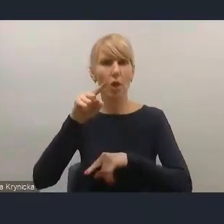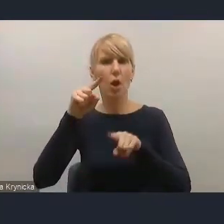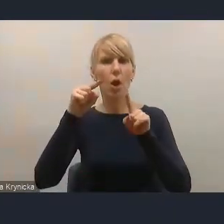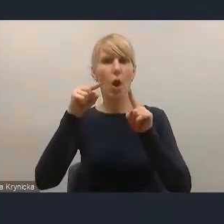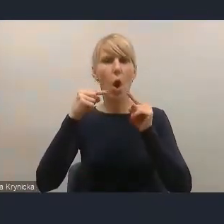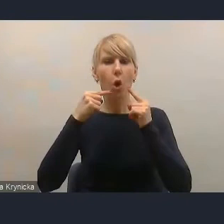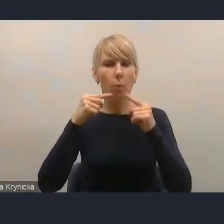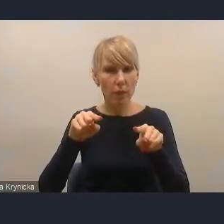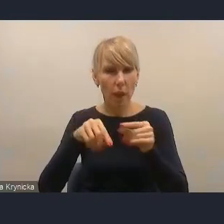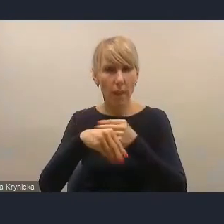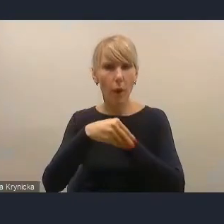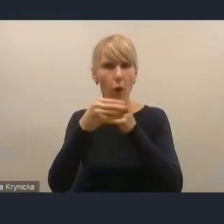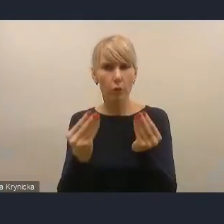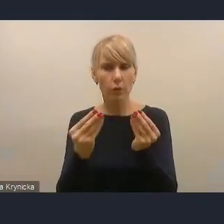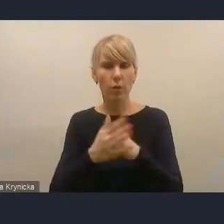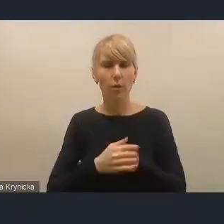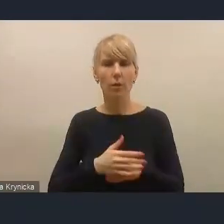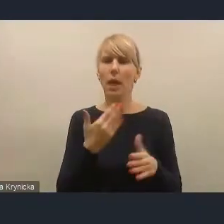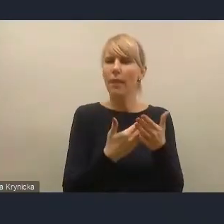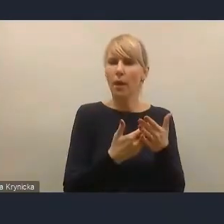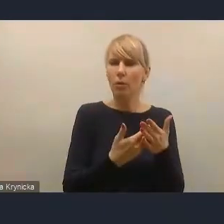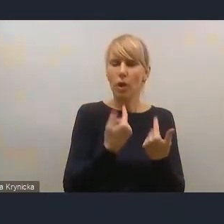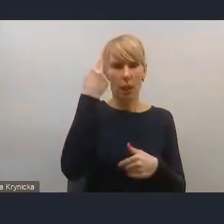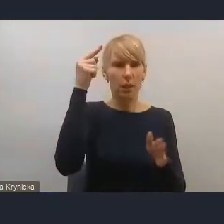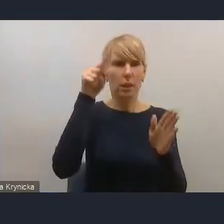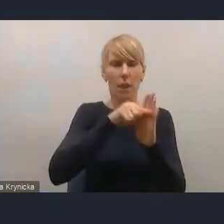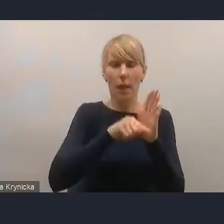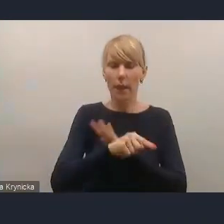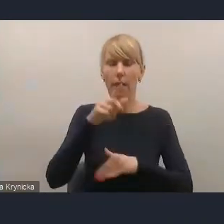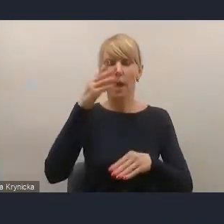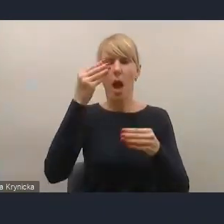Ponieważ Strategia na rzecz Odpowiedzialnego Rozwoju jest dokumentem tego samego rządu.